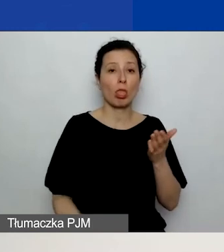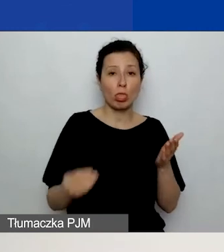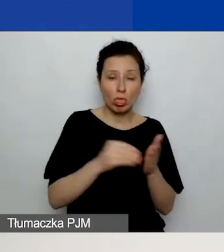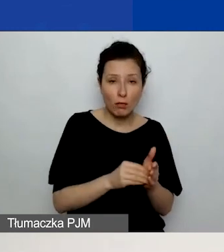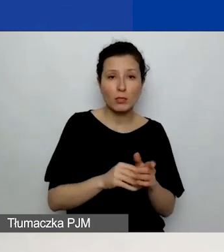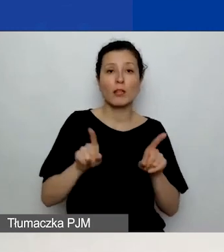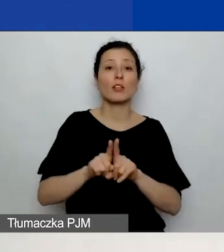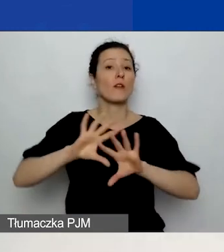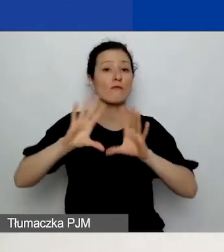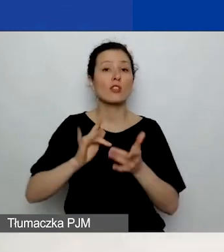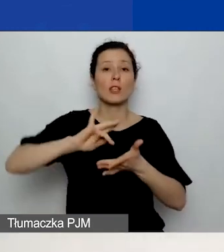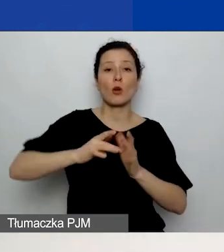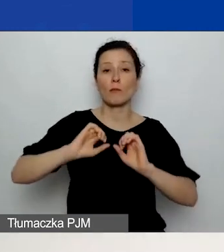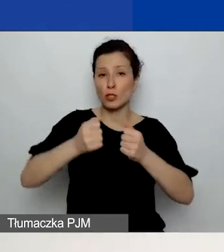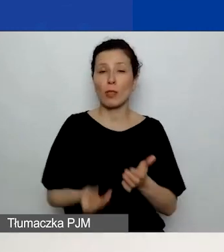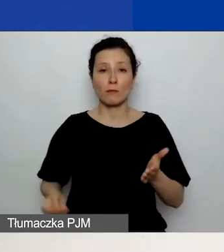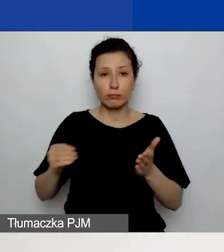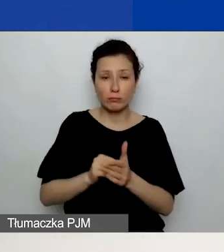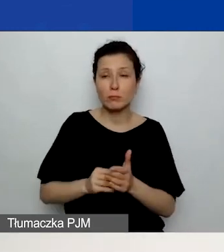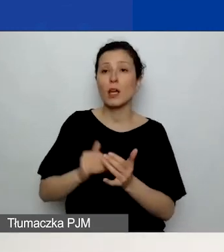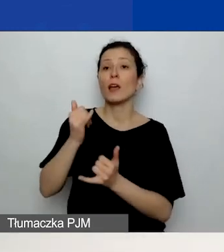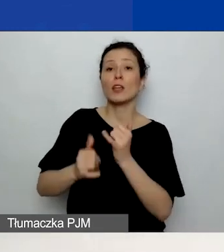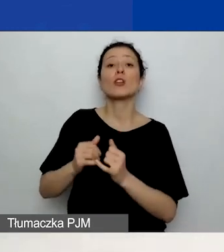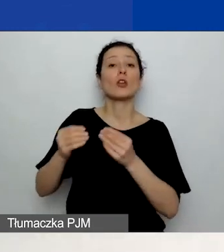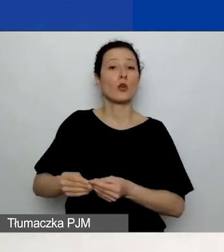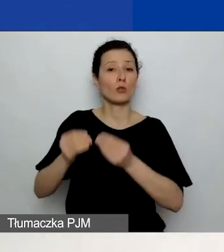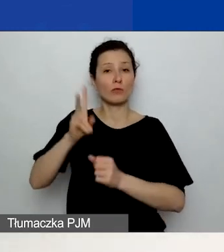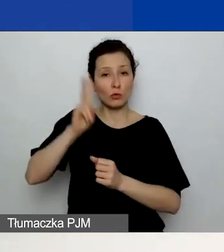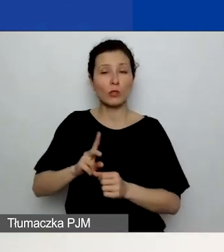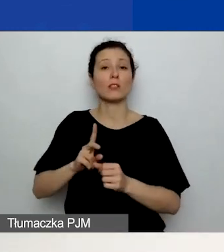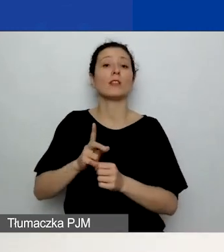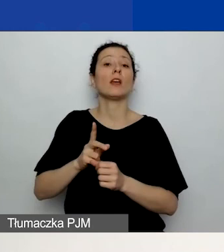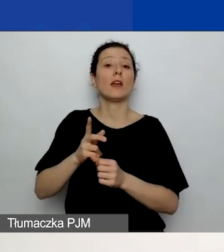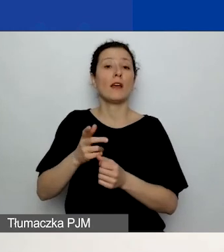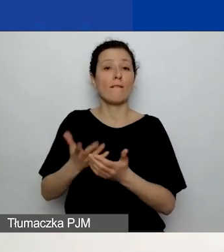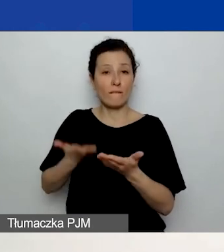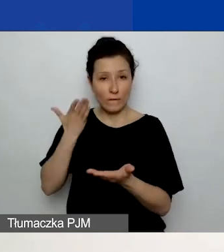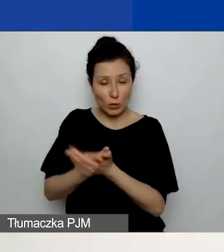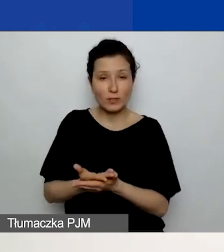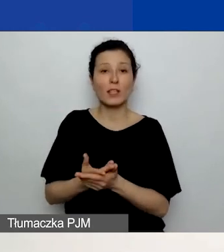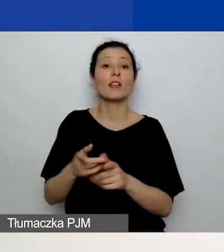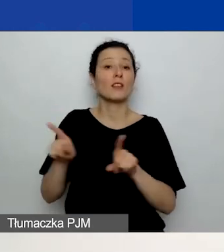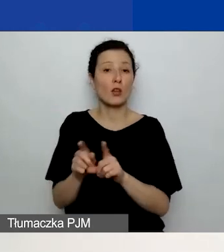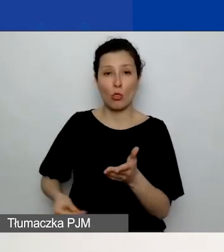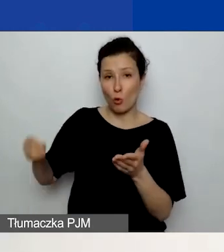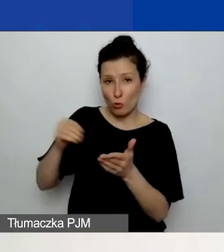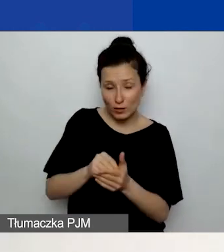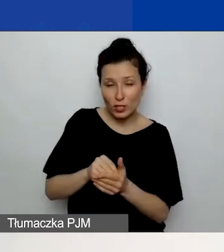jeżeli wnioskuje o rozwój instytucjonalny, dodacie działania w rozwoju instytucjonalnym, to wszystkie działania przeniosą się do budżetu